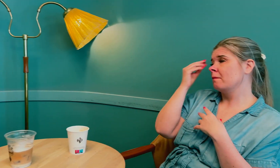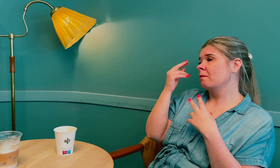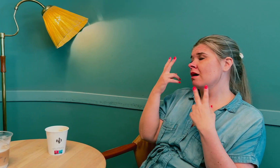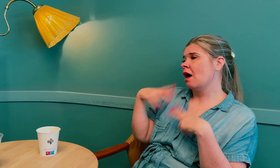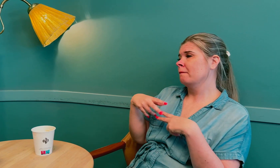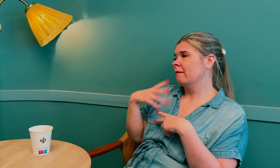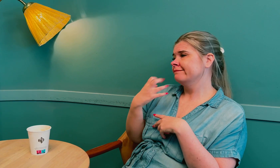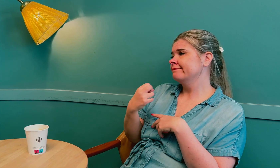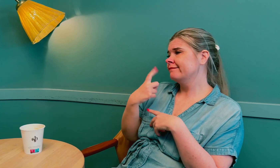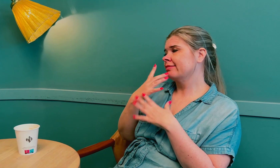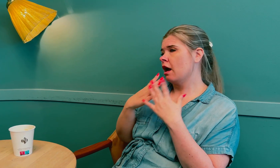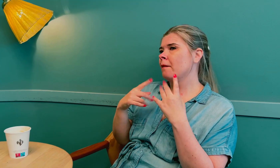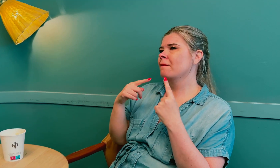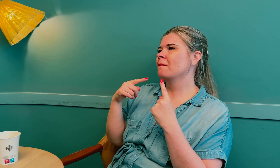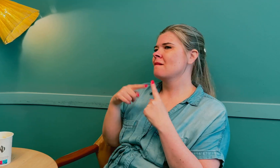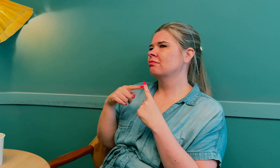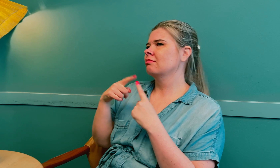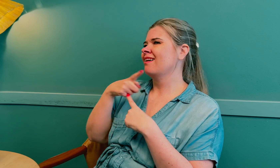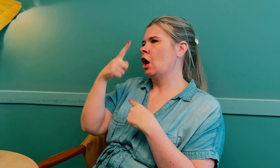Lite kunnskap, ja. De går glipp av en del.